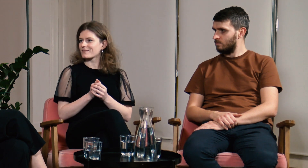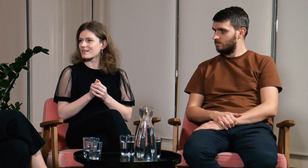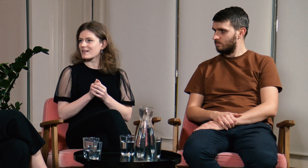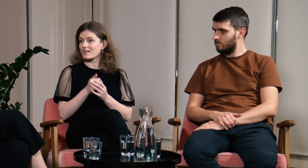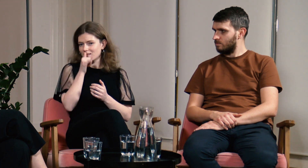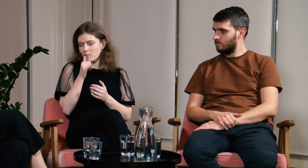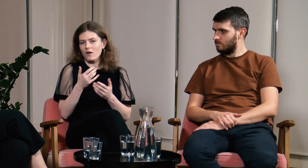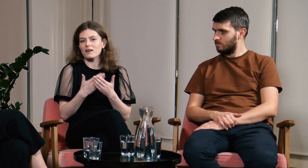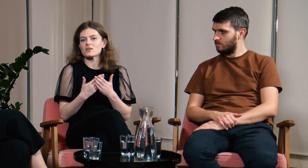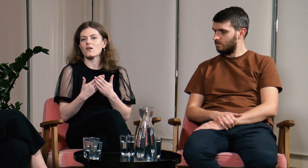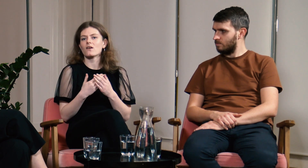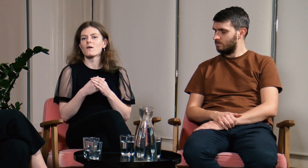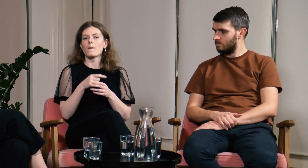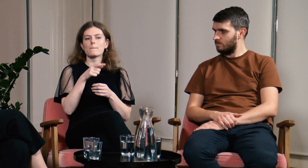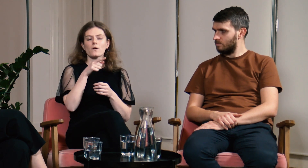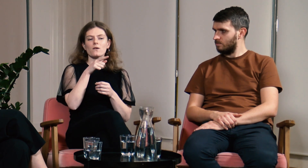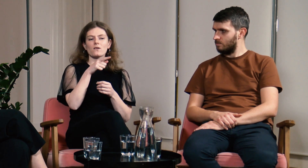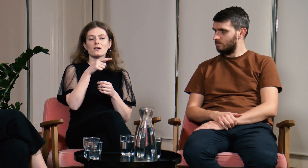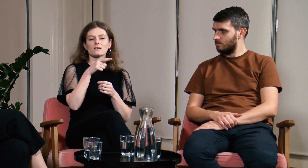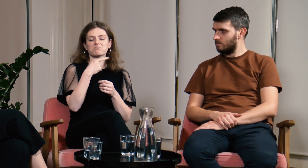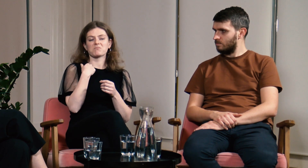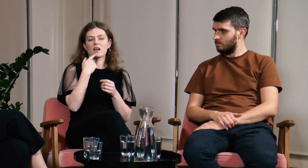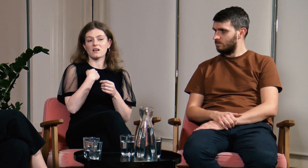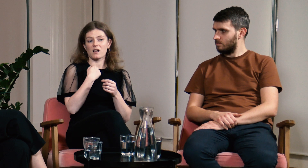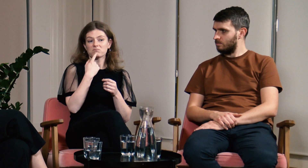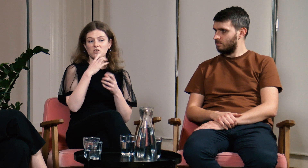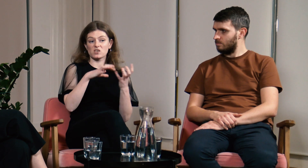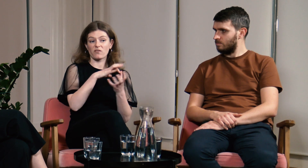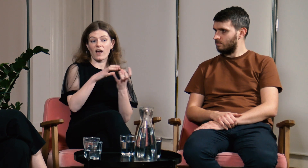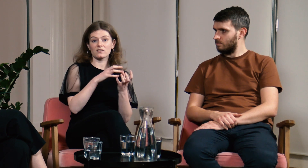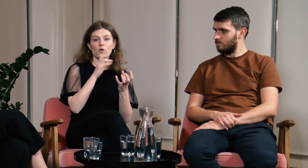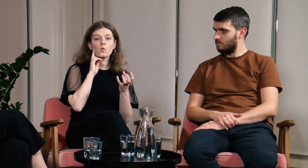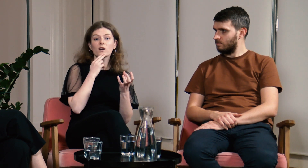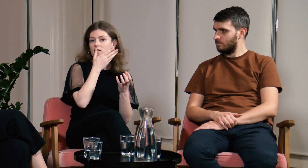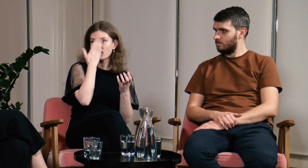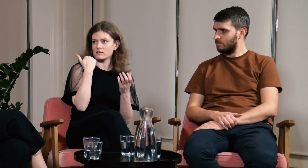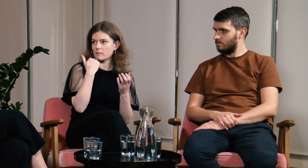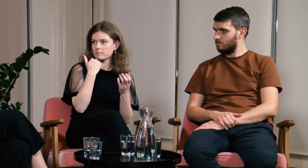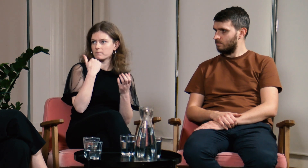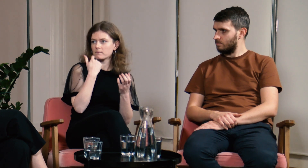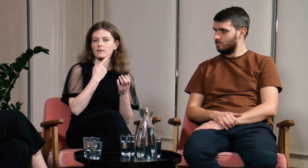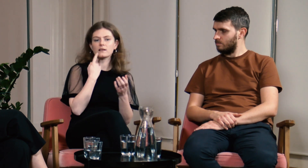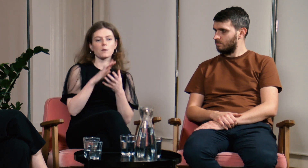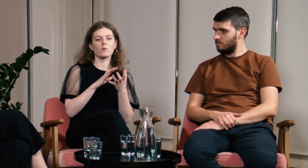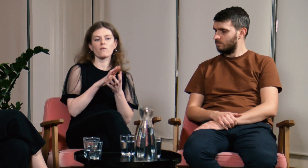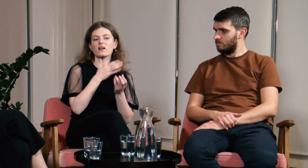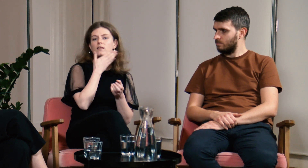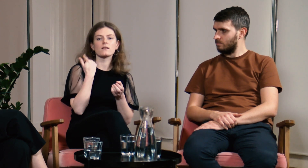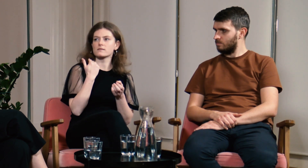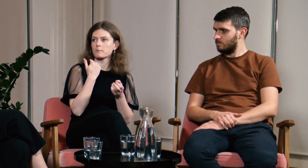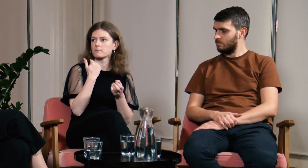Nie mogłam bo nie znałam ani świata Głuchych, ani języka migowego.